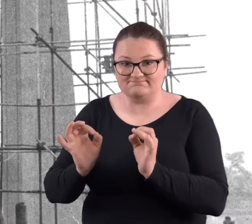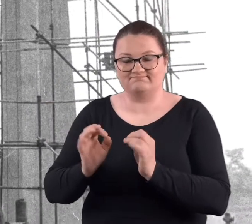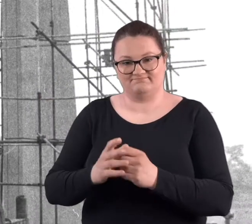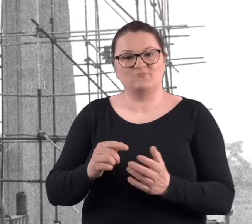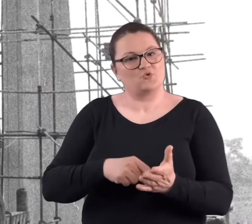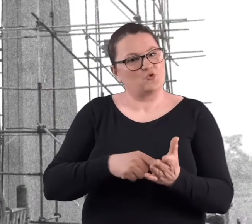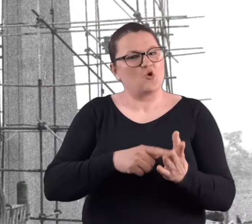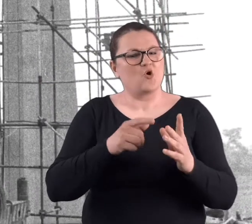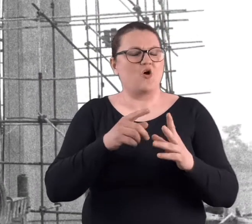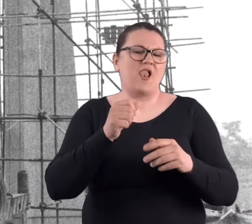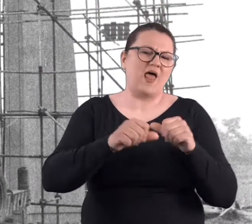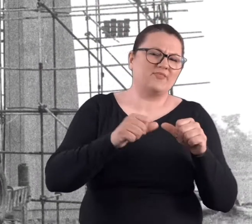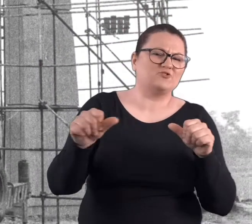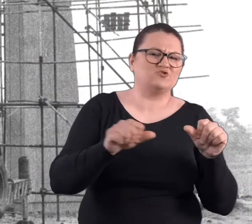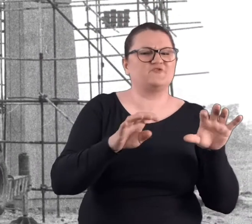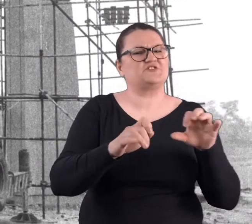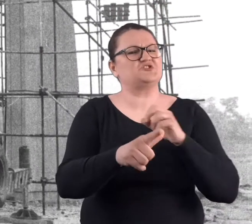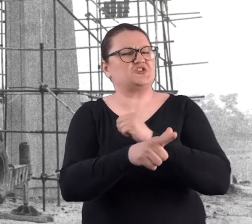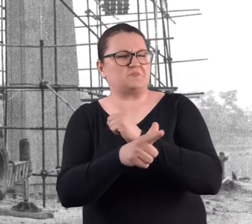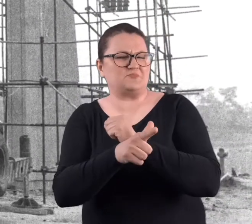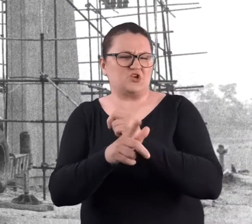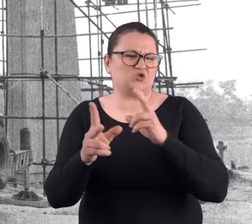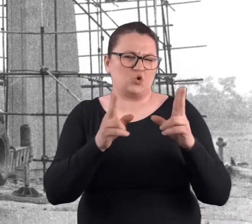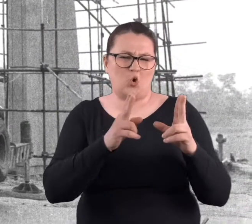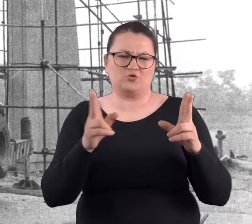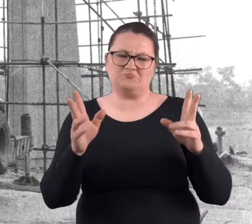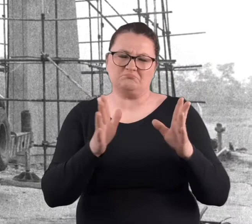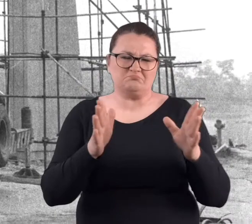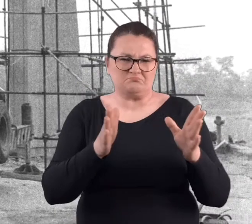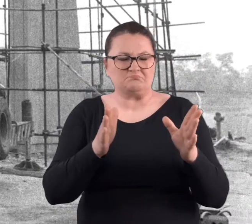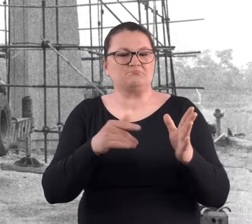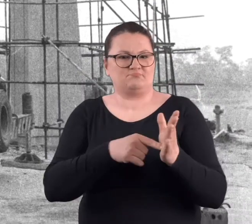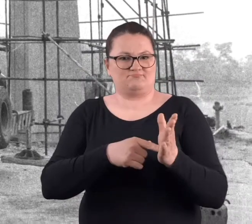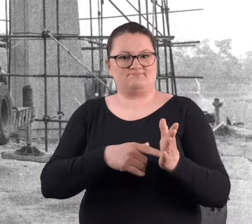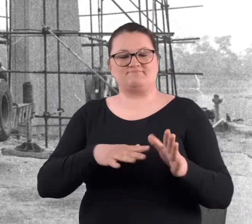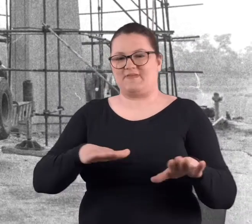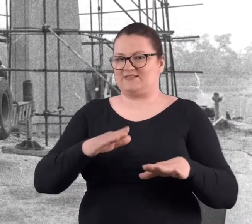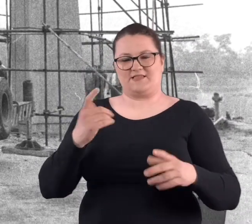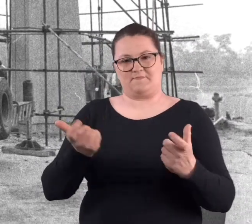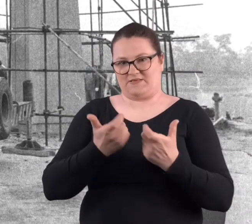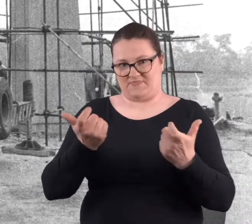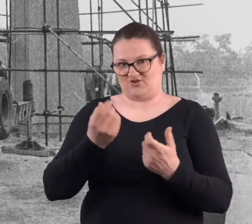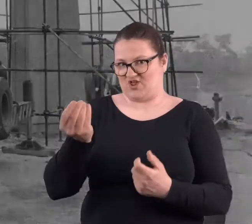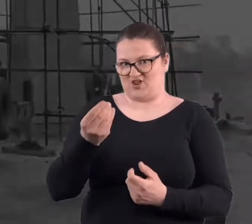No właśnie lata 70-siąte to jeszcze było to miejsce niebezpieczne.